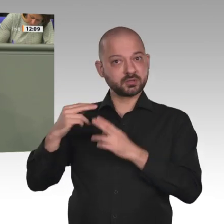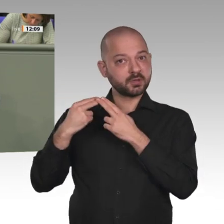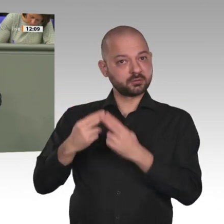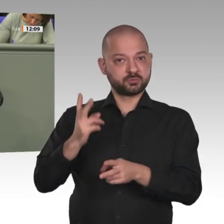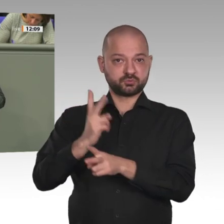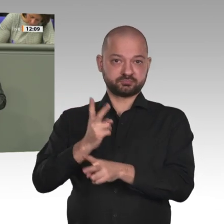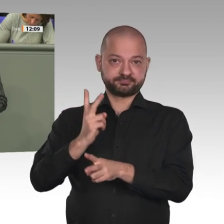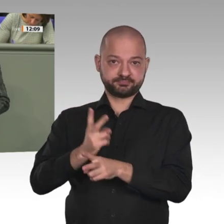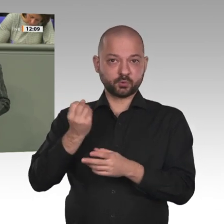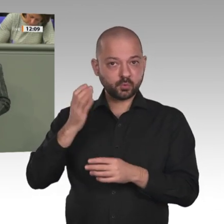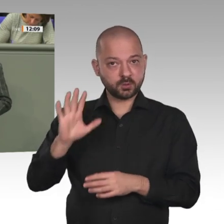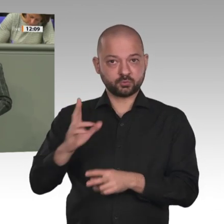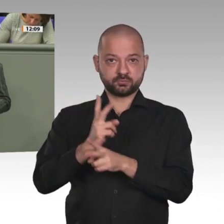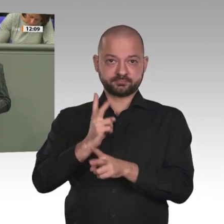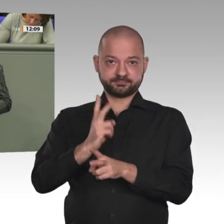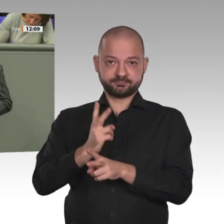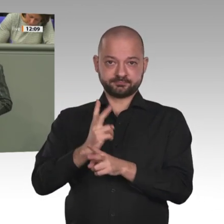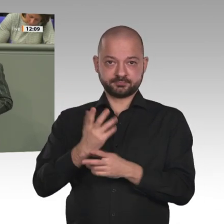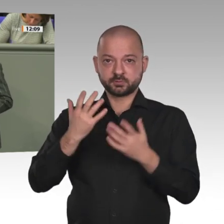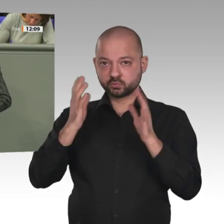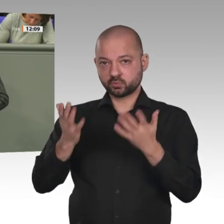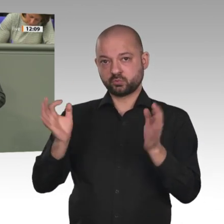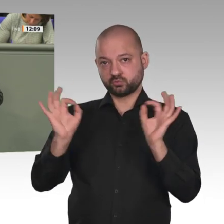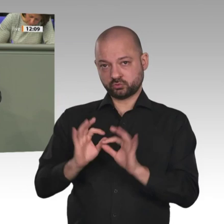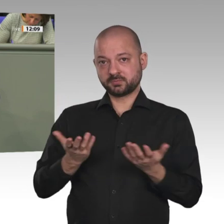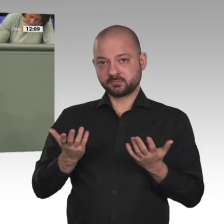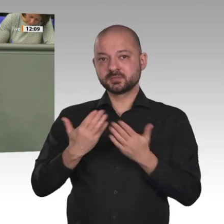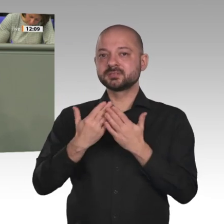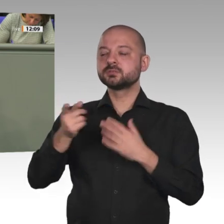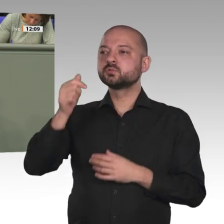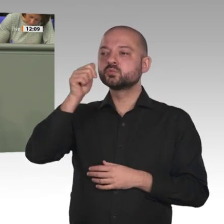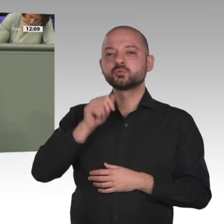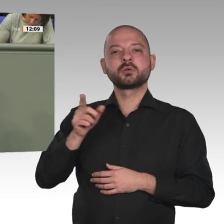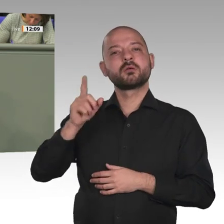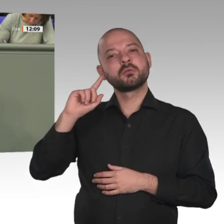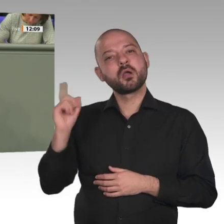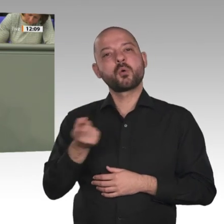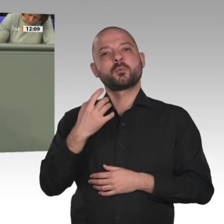als Klimawandelproblem dargestellt wird. Warum?